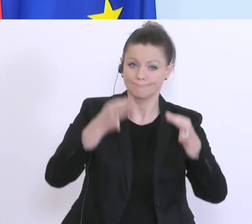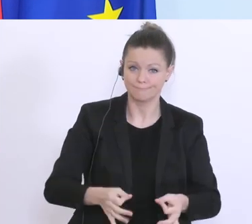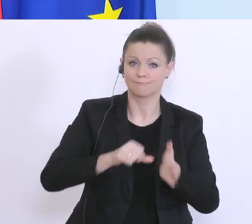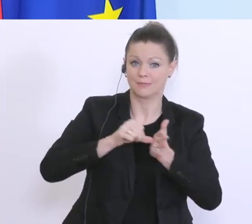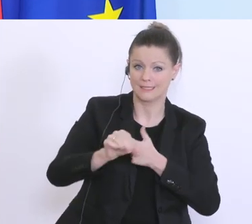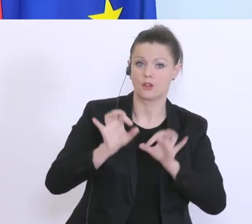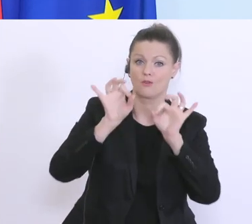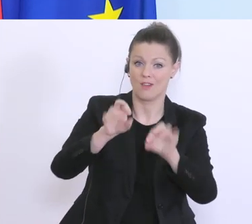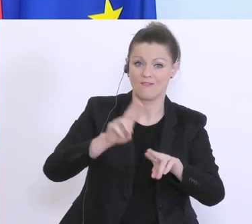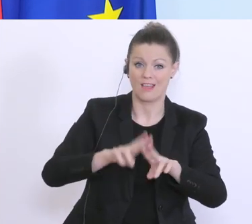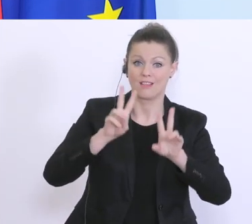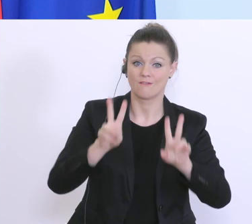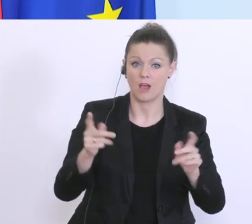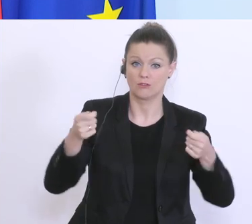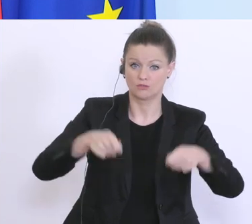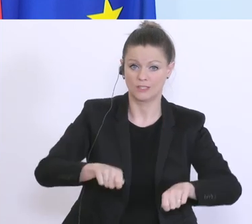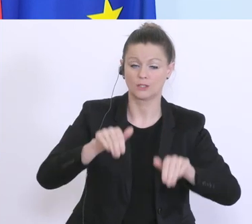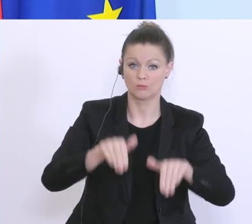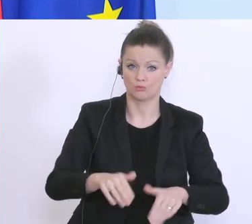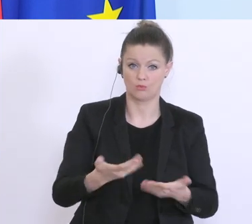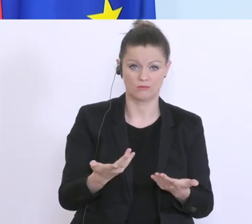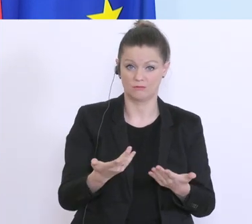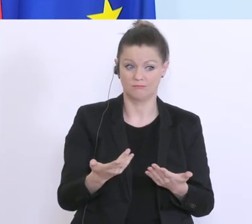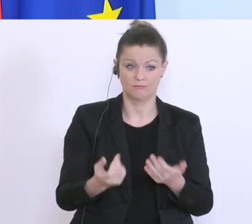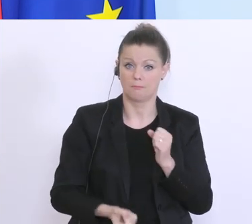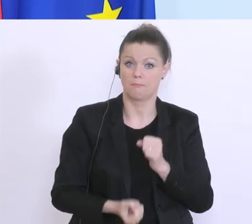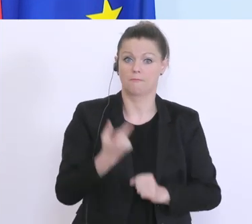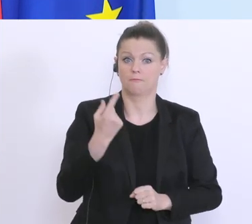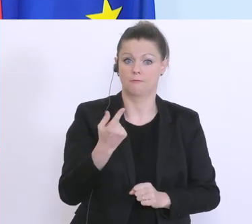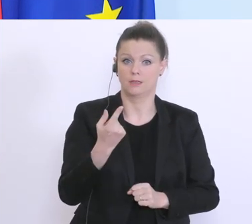Schließungen betroffen sind, beispiellos in Europa. Frankreich weiß ich, hat einen Fonds